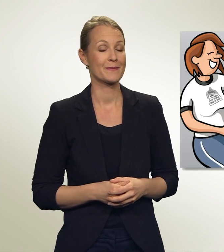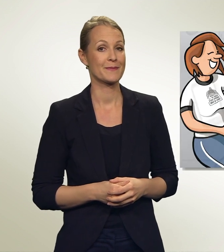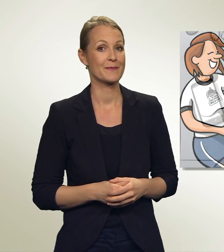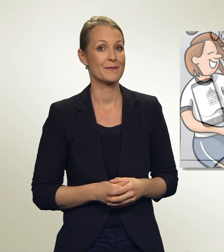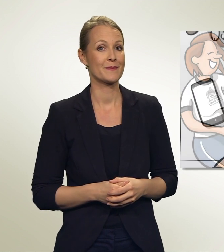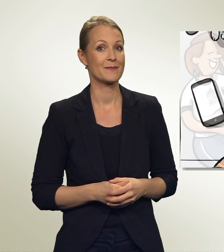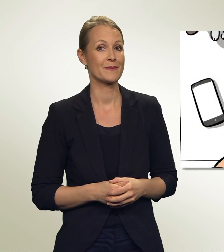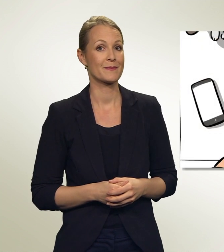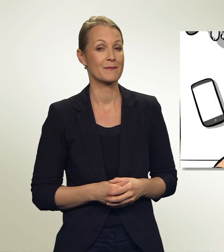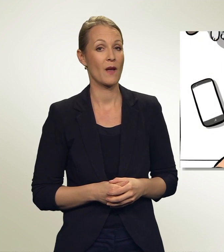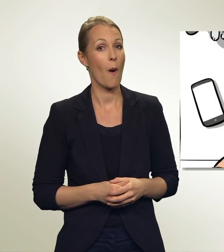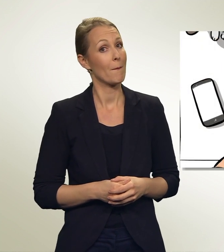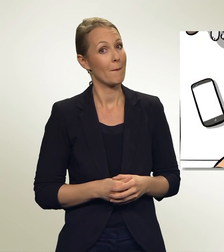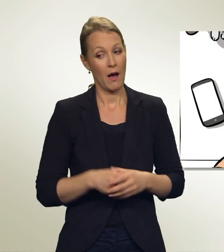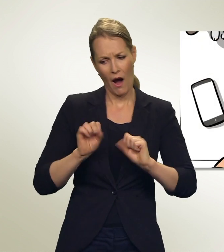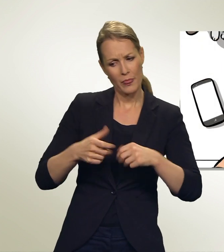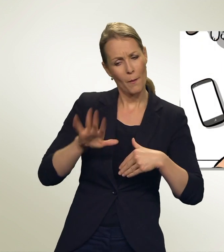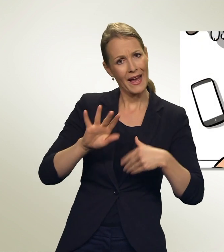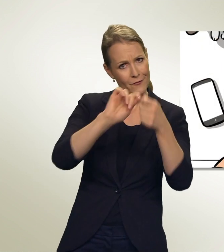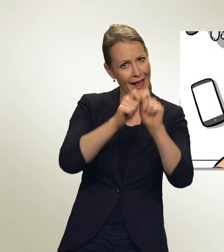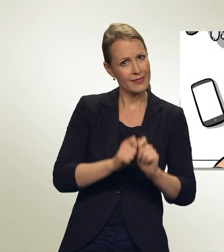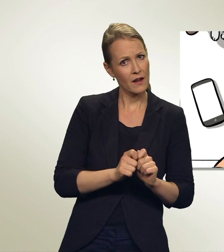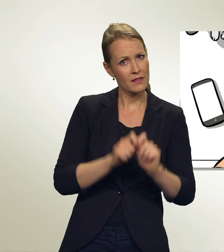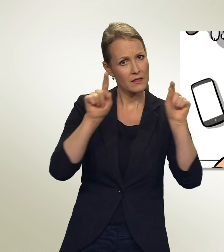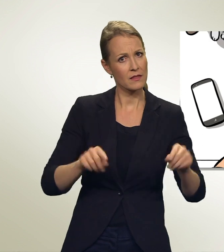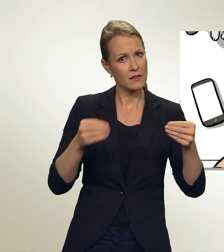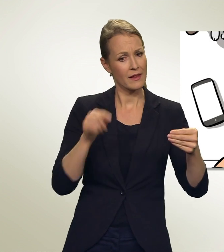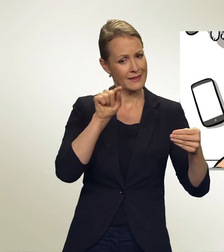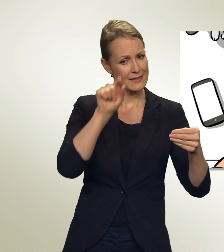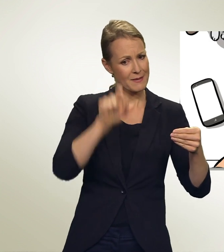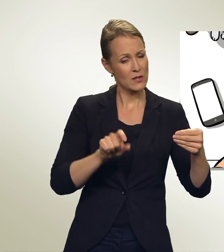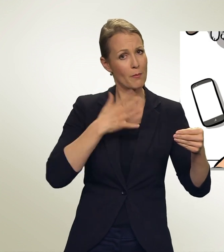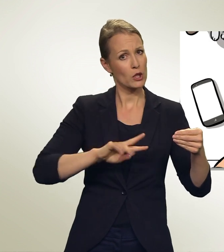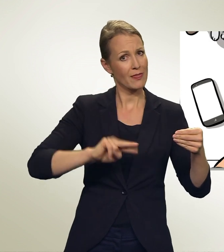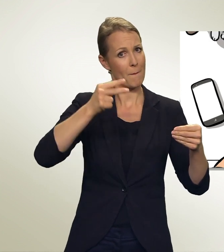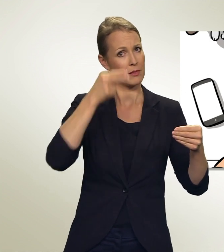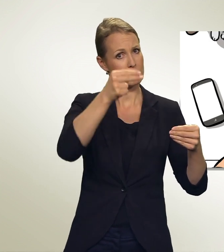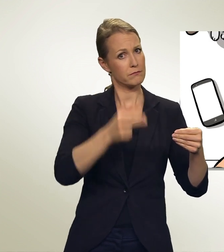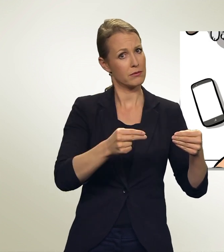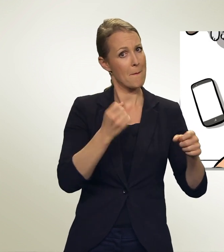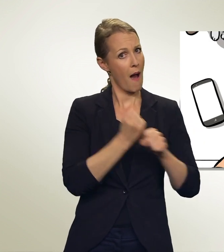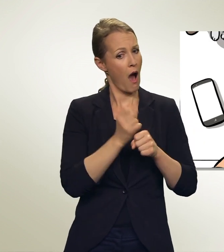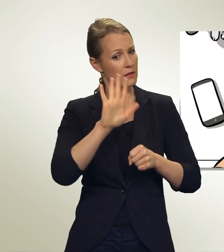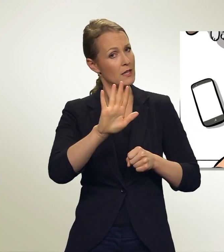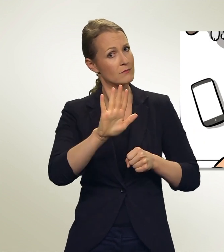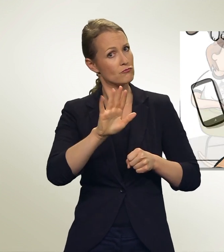Kann ich noch mehr abändern? Könnte ich zum Beispiel DIESE Person doppelt hinschreiben? Das würde doch ihre Wahlchancen erhöhen, oder?